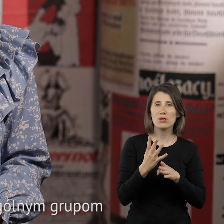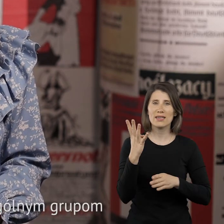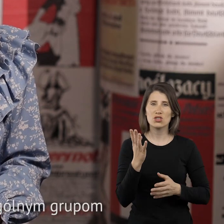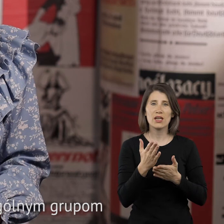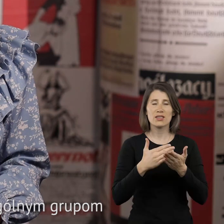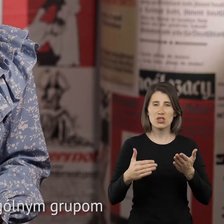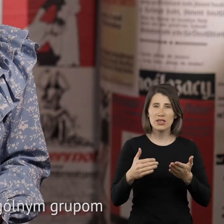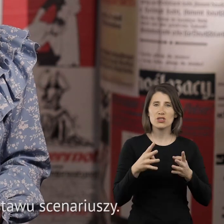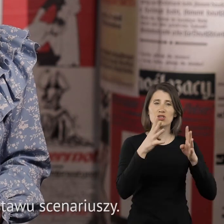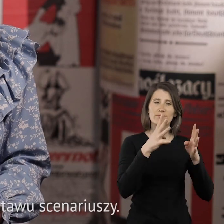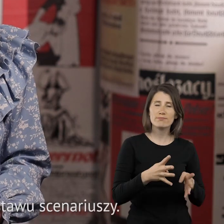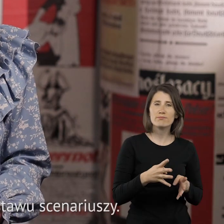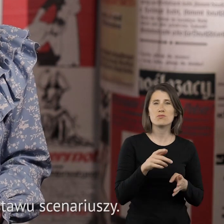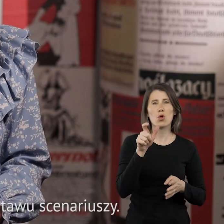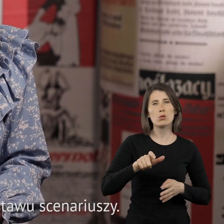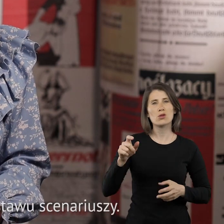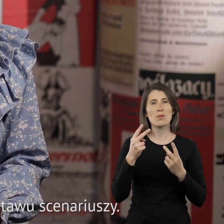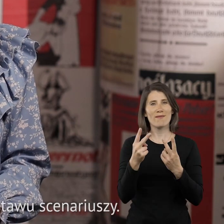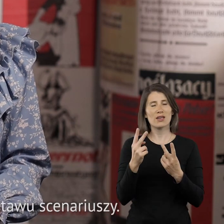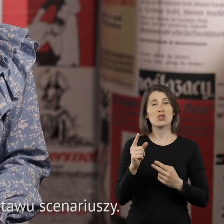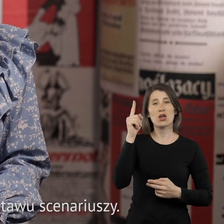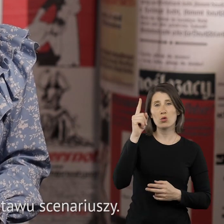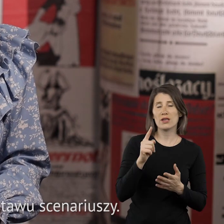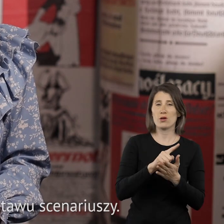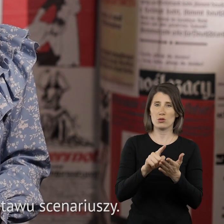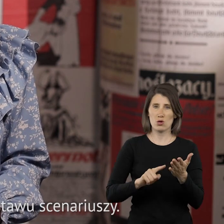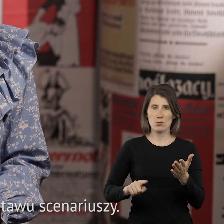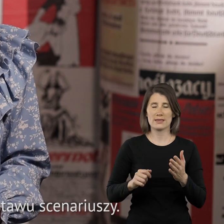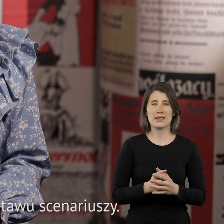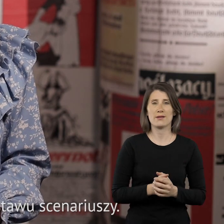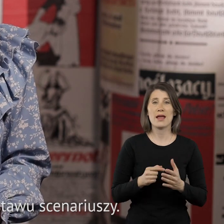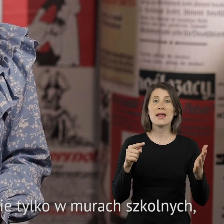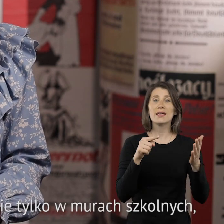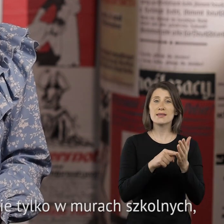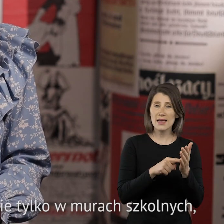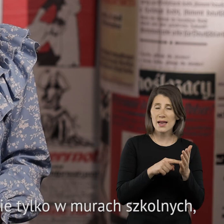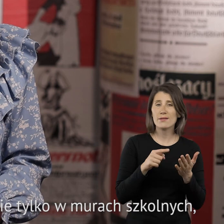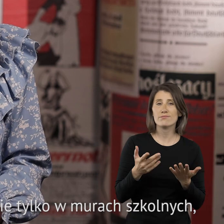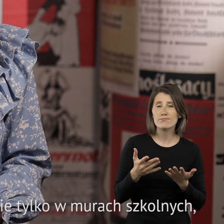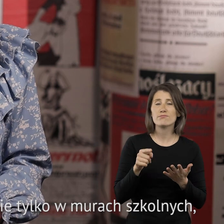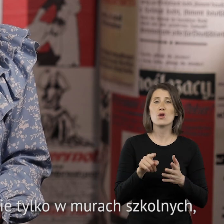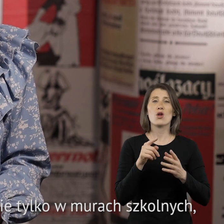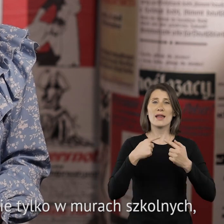poszczególnym grupom zasłużonych dla Górnego Śląska oraz zestawu scenariuszy. Celem pakietu jest realizacja